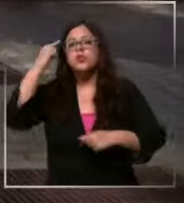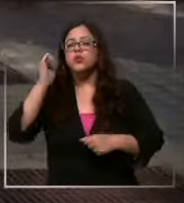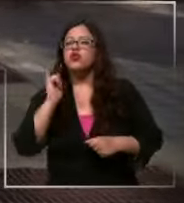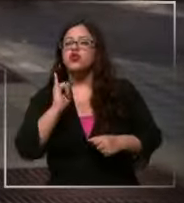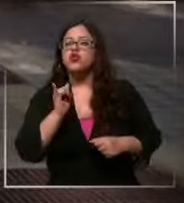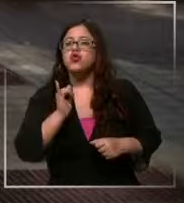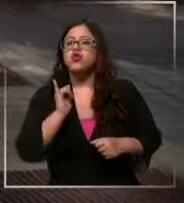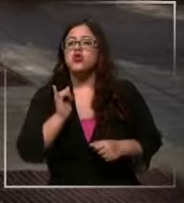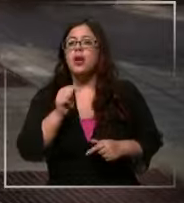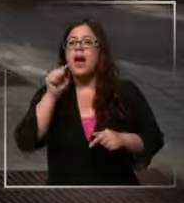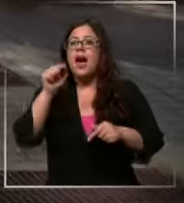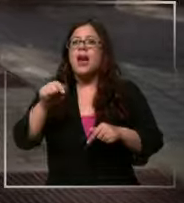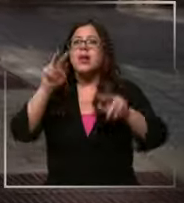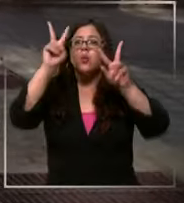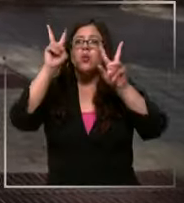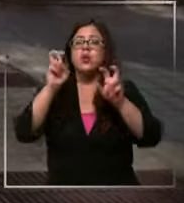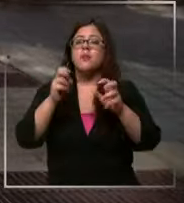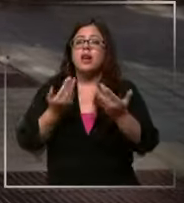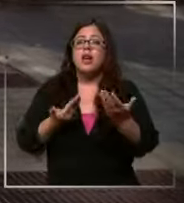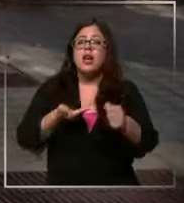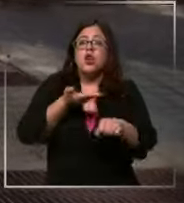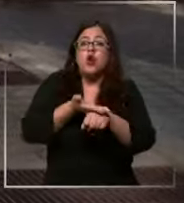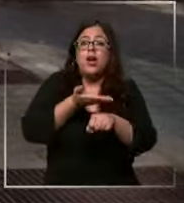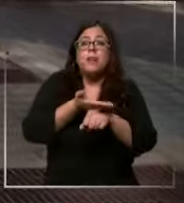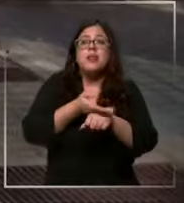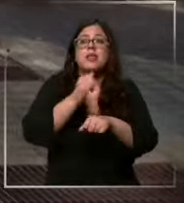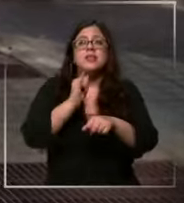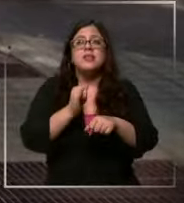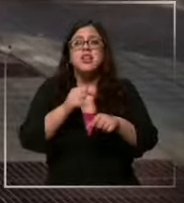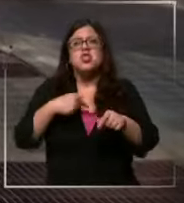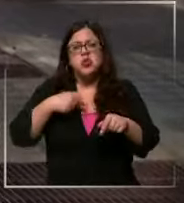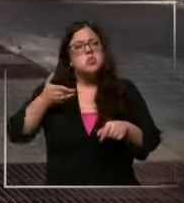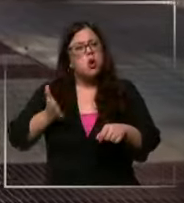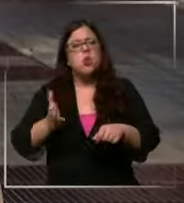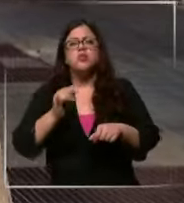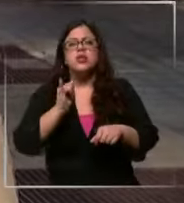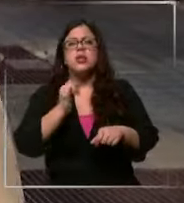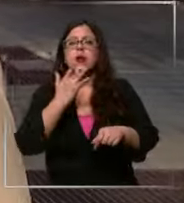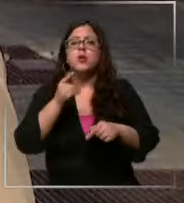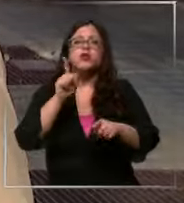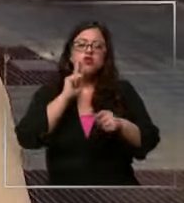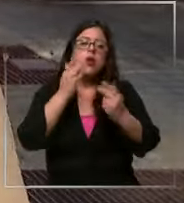hay una elasticidad de la demanda que se dice sí seguiría porque tiene beneficio porque si